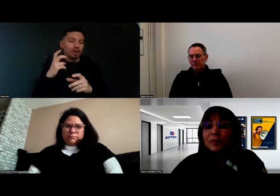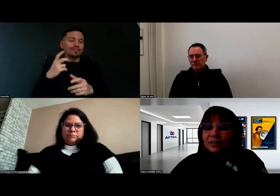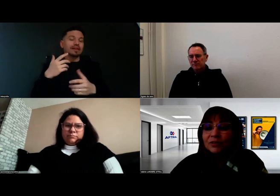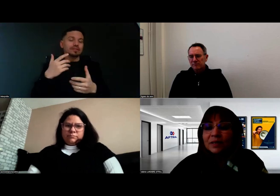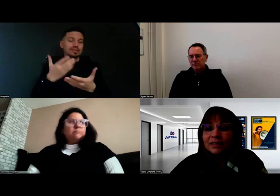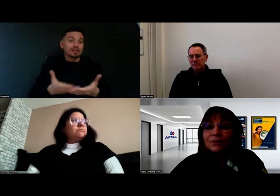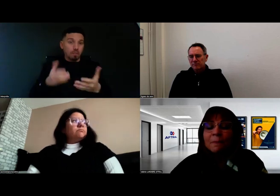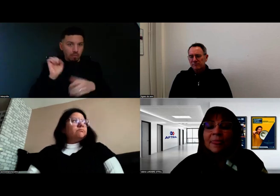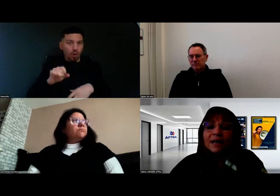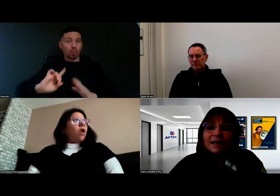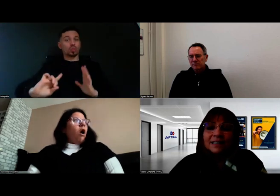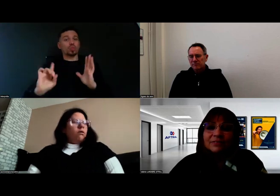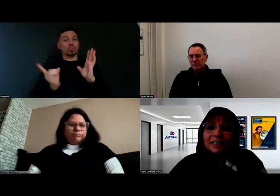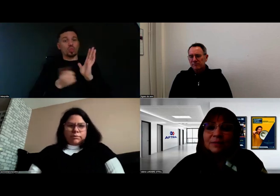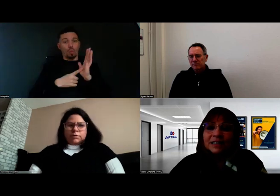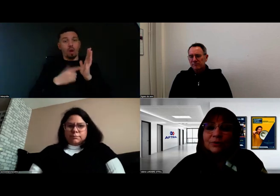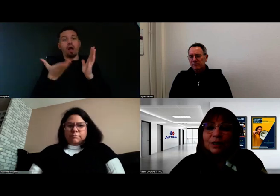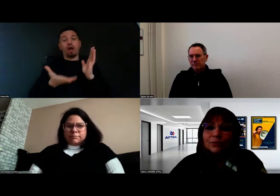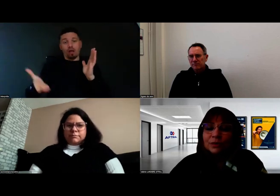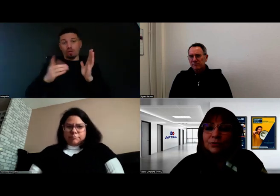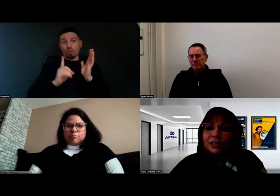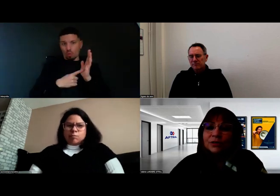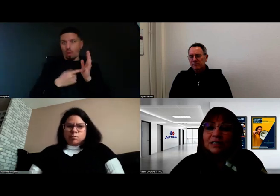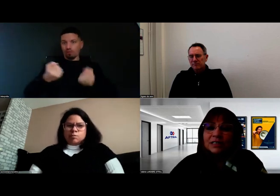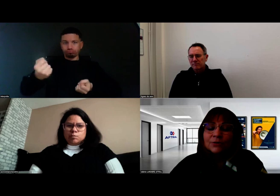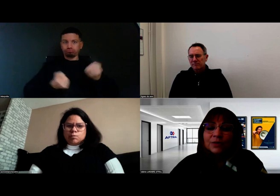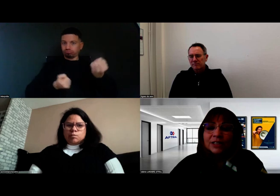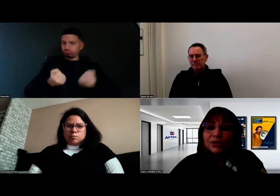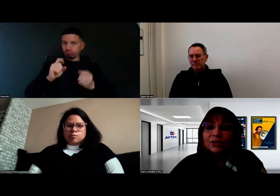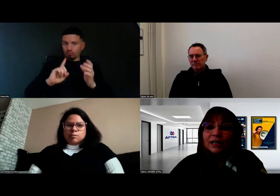peuvent prétendre maintenant à aller vers les métiers de la conduite de marchandises et de voyageurs,